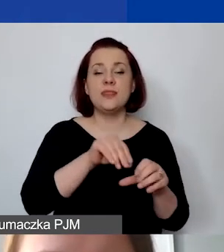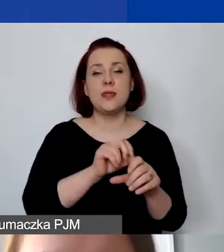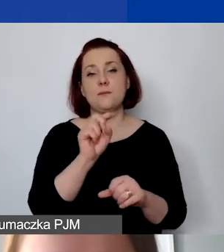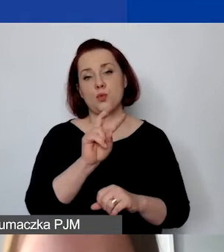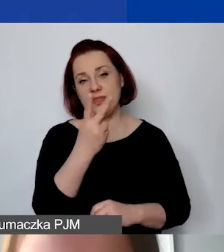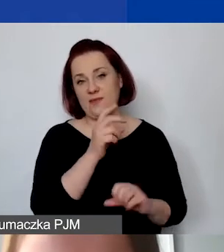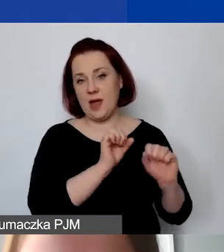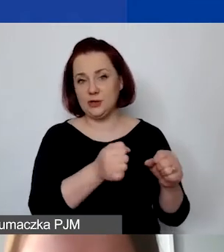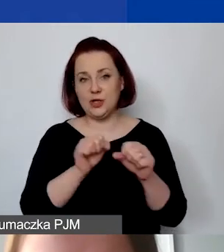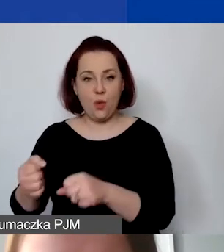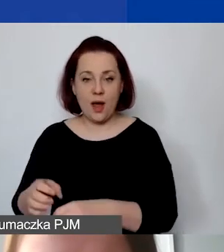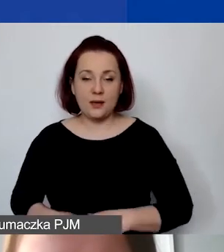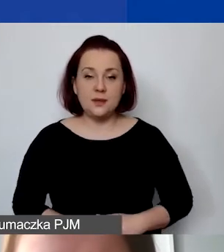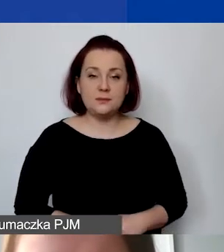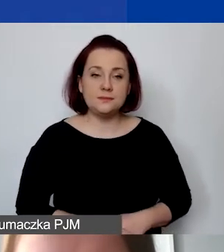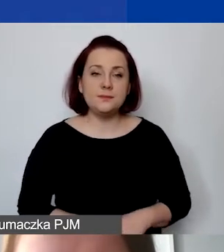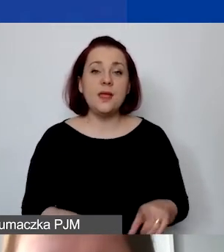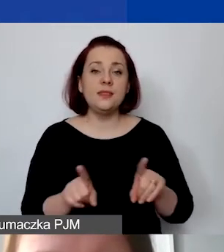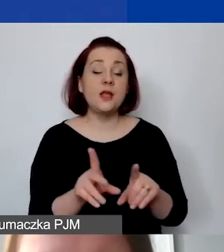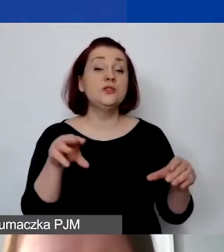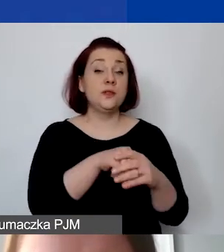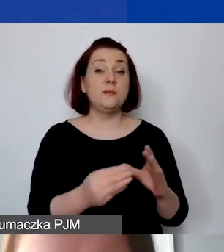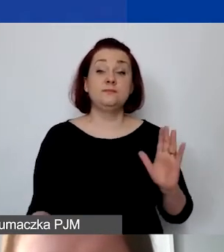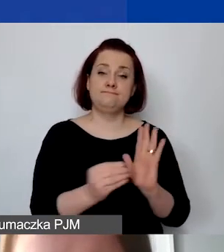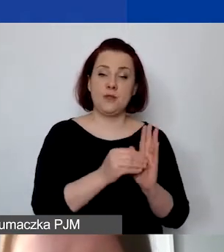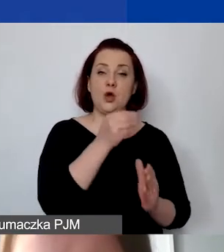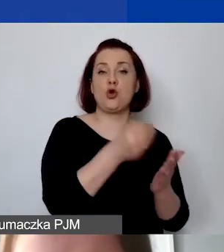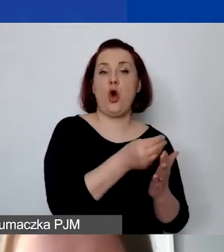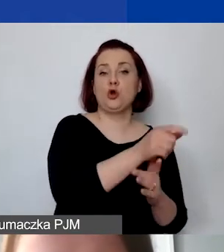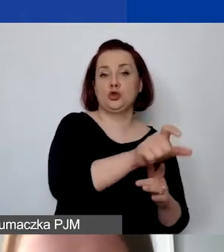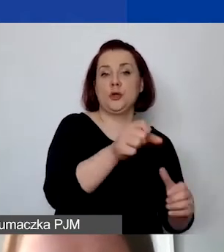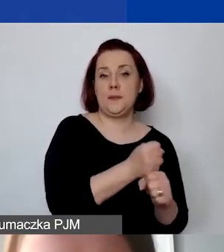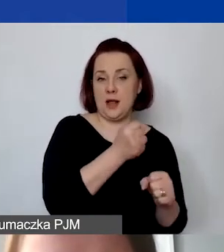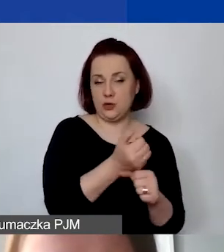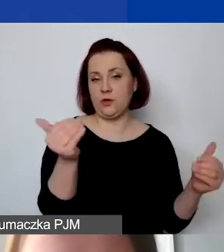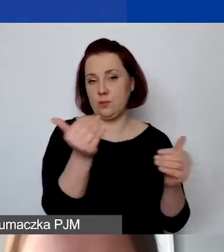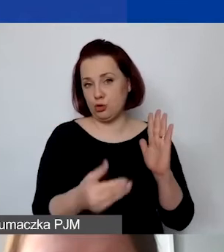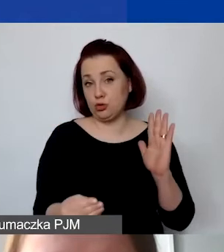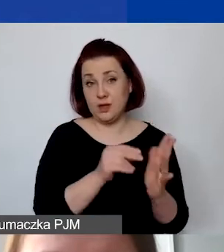Można także wprowadzić koszty personelu. Jeżeli byłaby taka potrzeba, również koszty pośrednie.